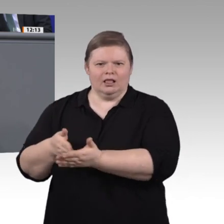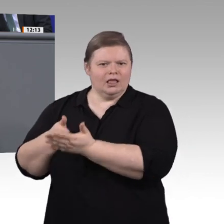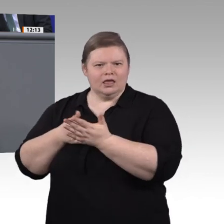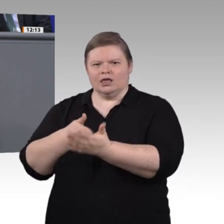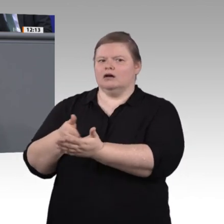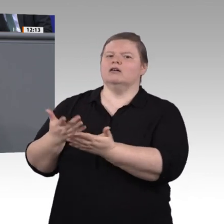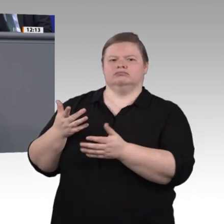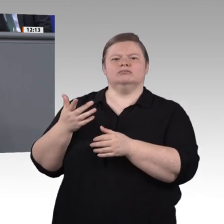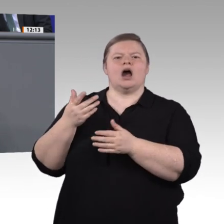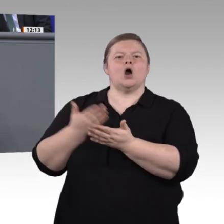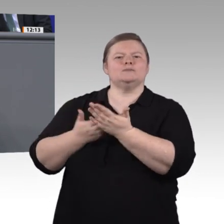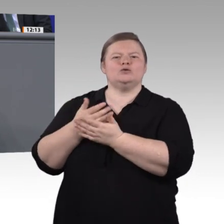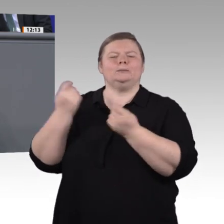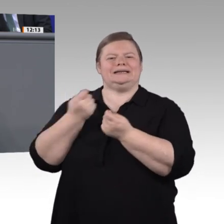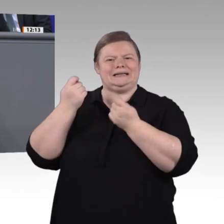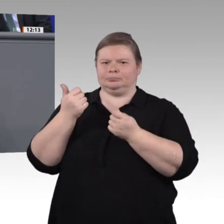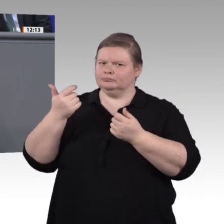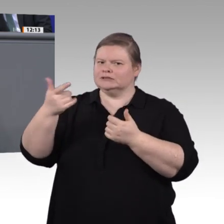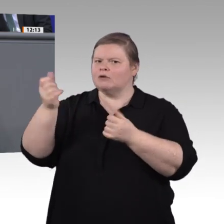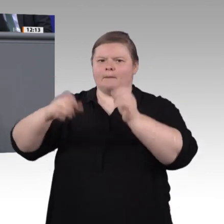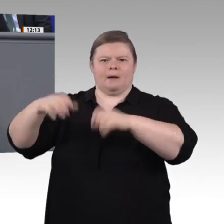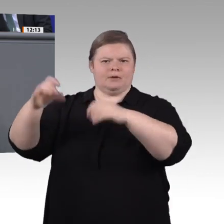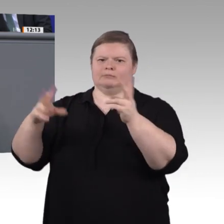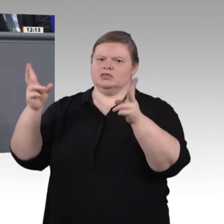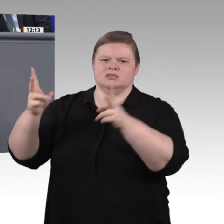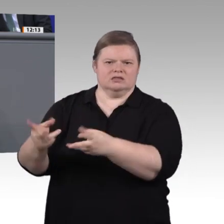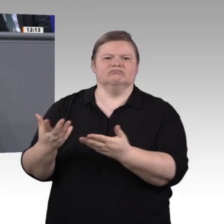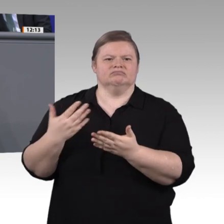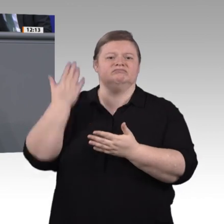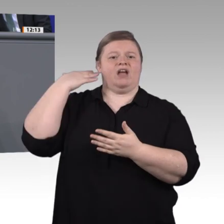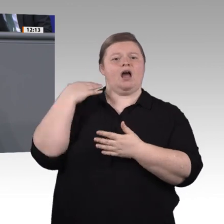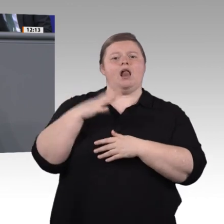Wandel anzupassen: Seit 2009 sind insgesamt 132 Ausbildungsberufe neu geordnet oder